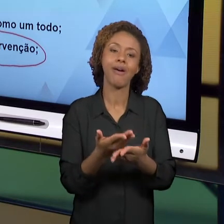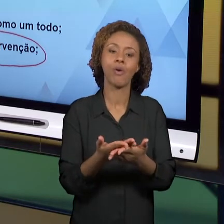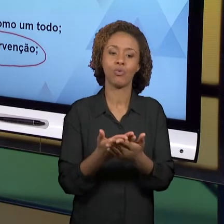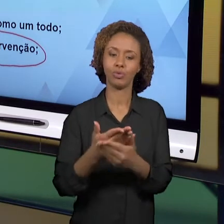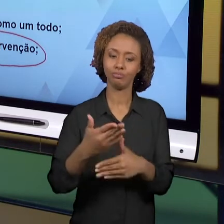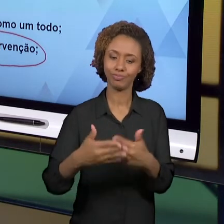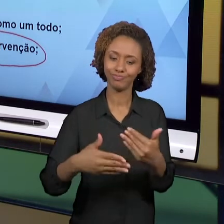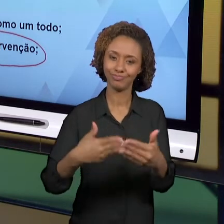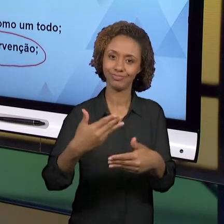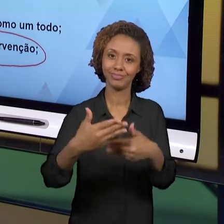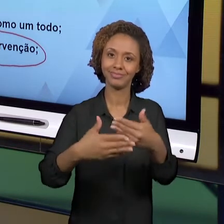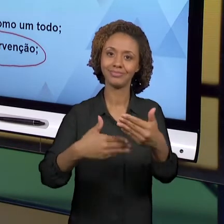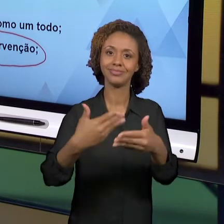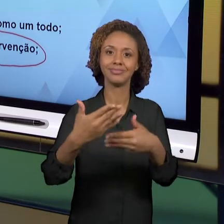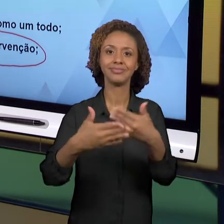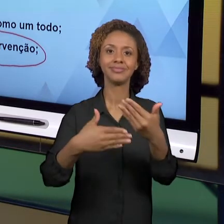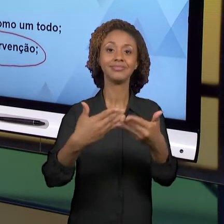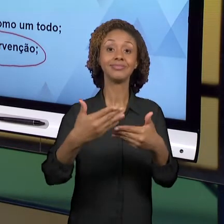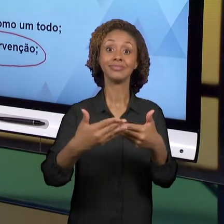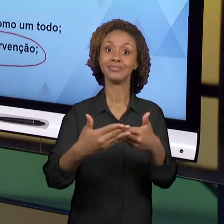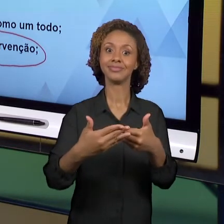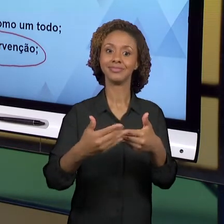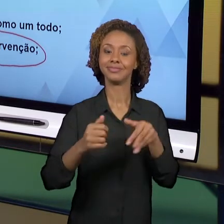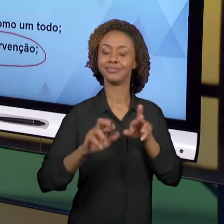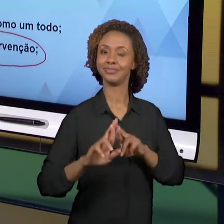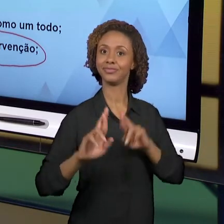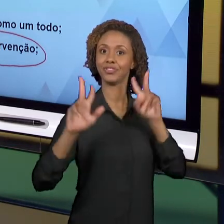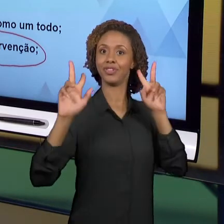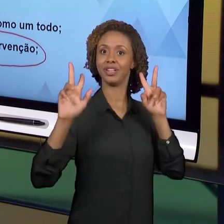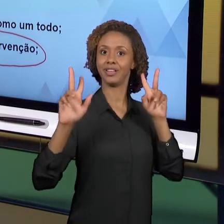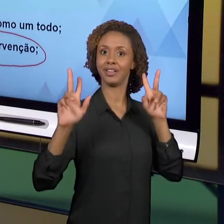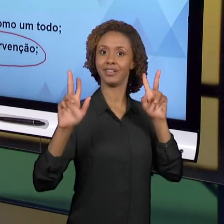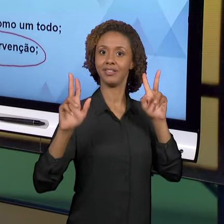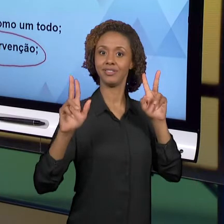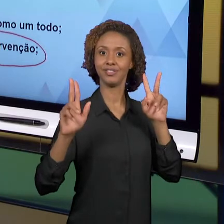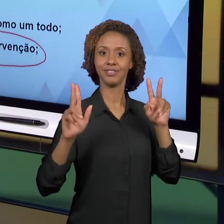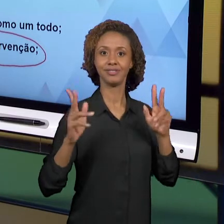SIGNIFICAÇÃO PARA GEOGRAFIA E PARA A HISTÓRIA NOS